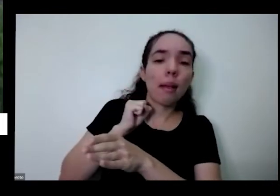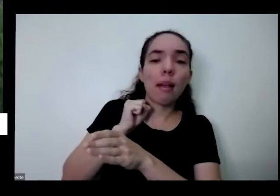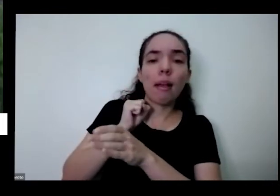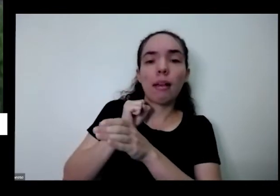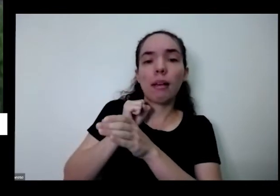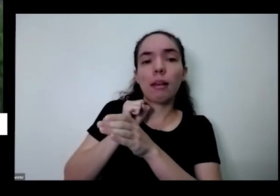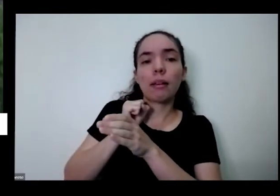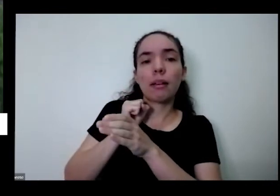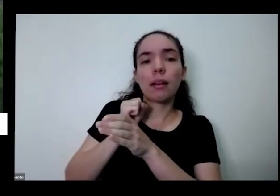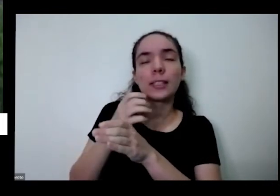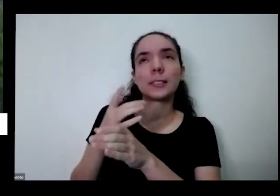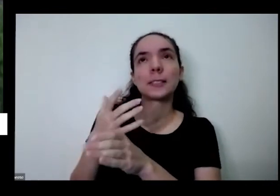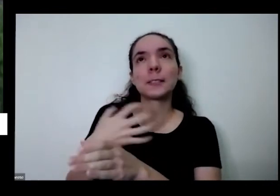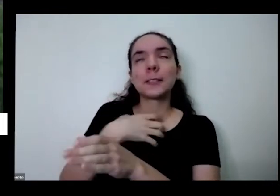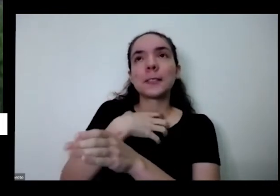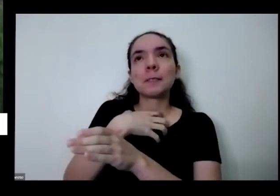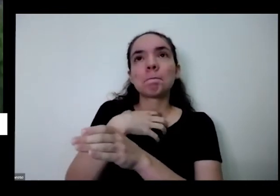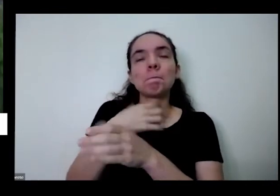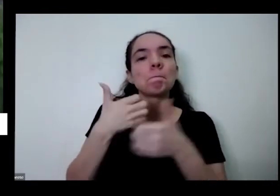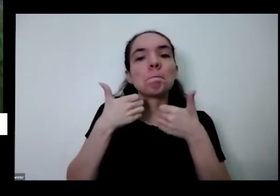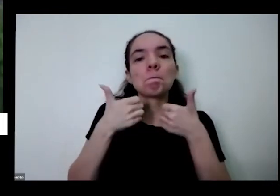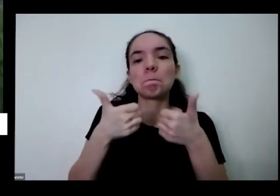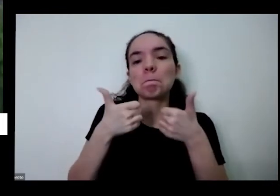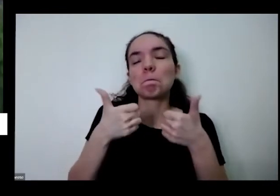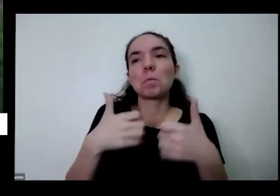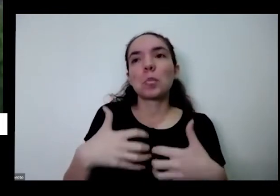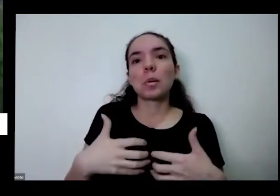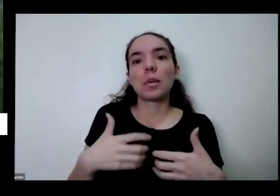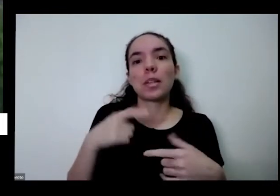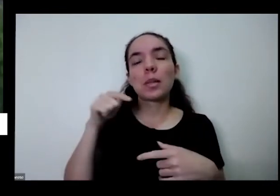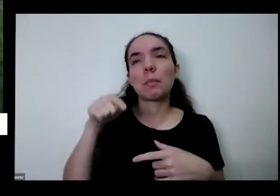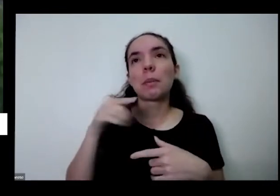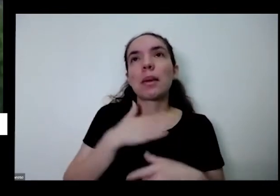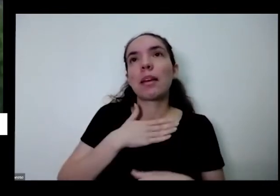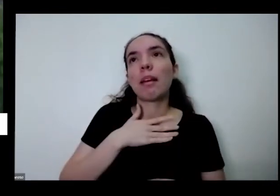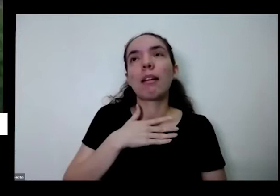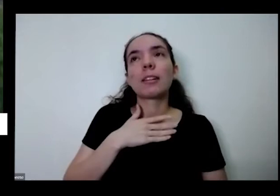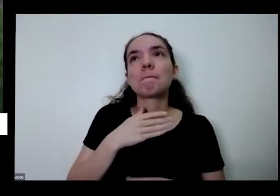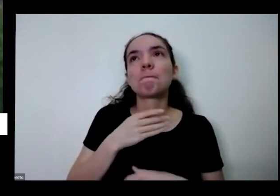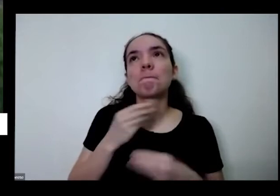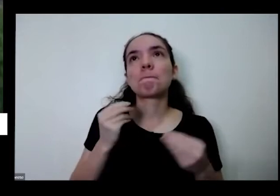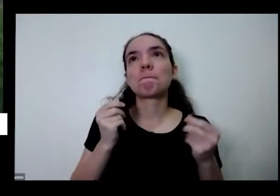me faz um beijo para mim me faz um bem muito grande para mim é muito é muito revolucionário